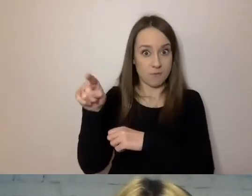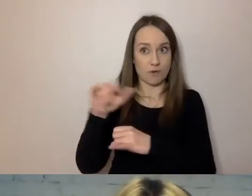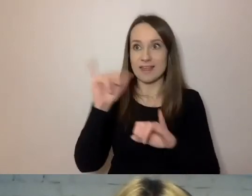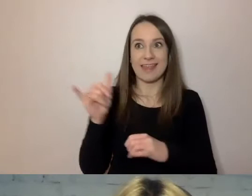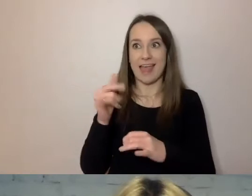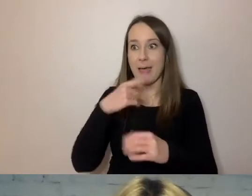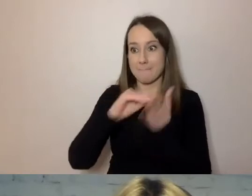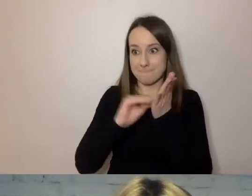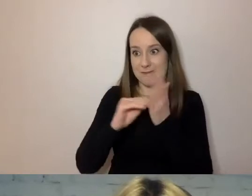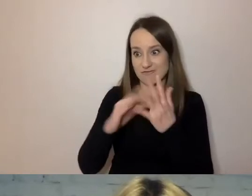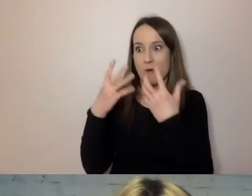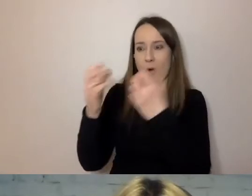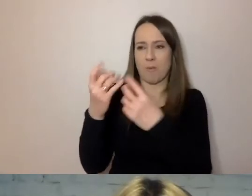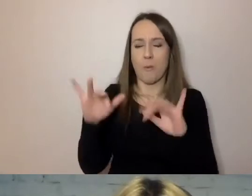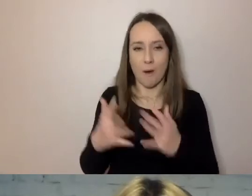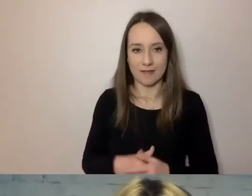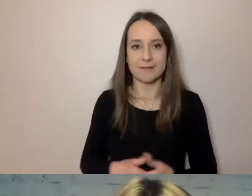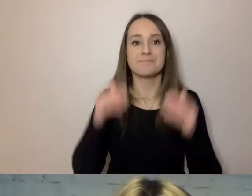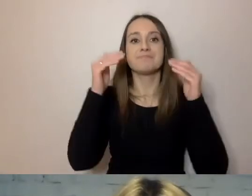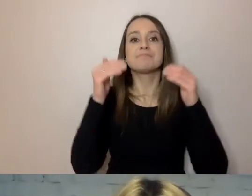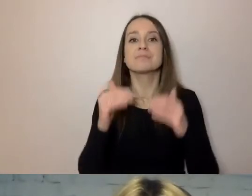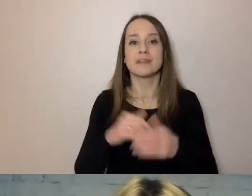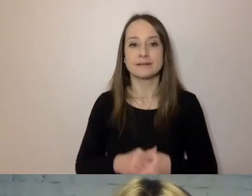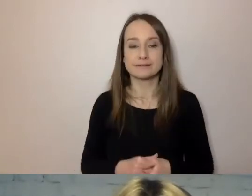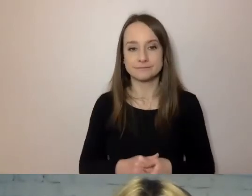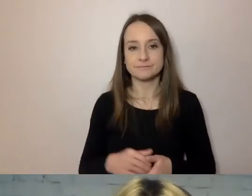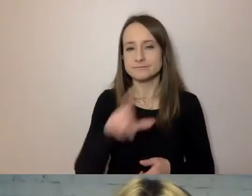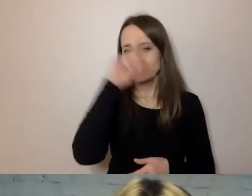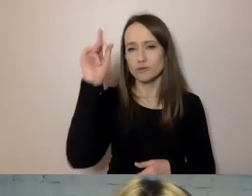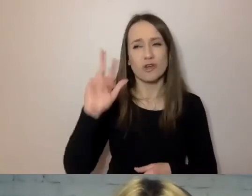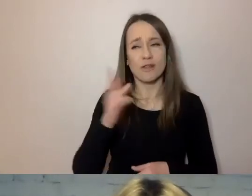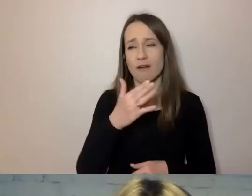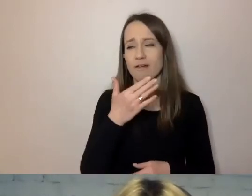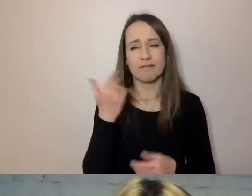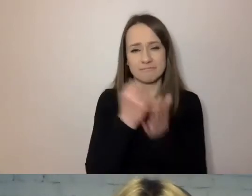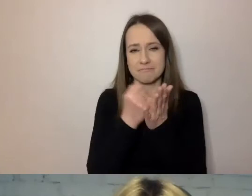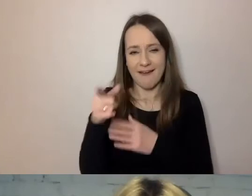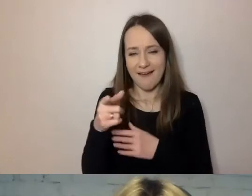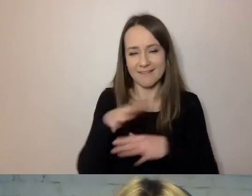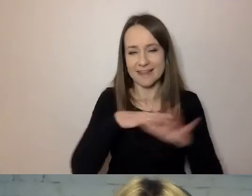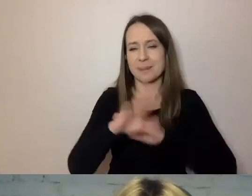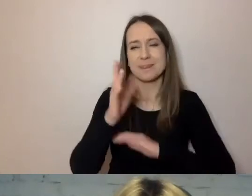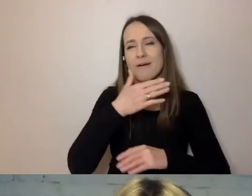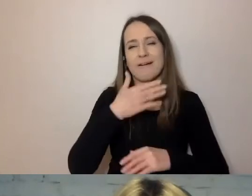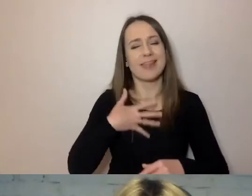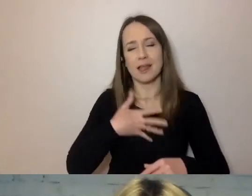Przenieś podstawę prawną do przypisów. Ludzie, którzy nie są prawnikami, nie lubią postaw prawnych. Rzadko z niej korzystają.